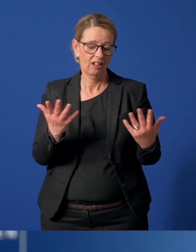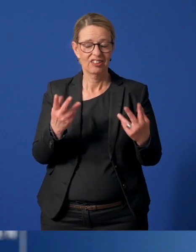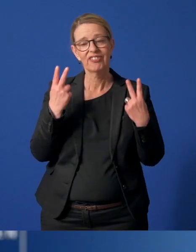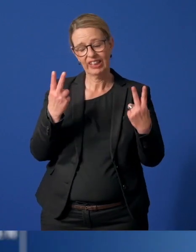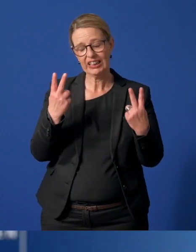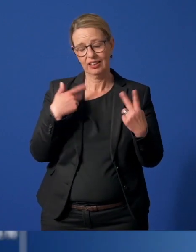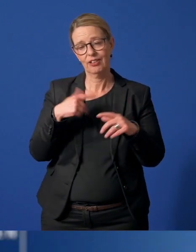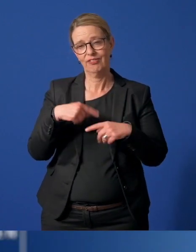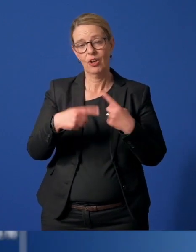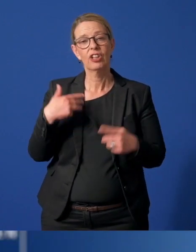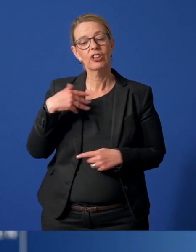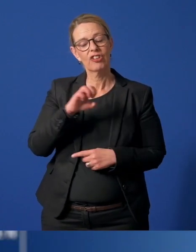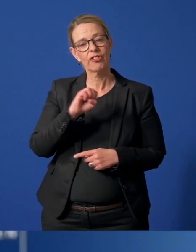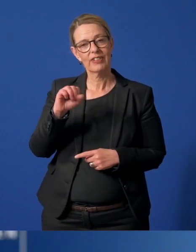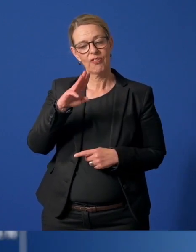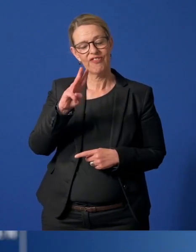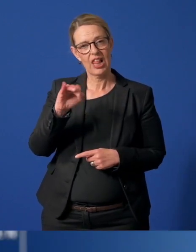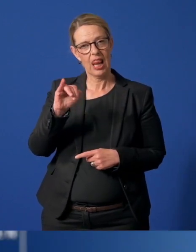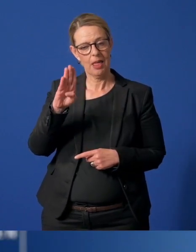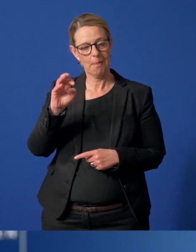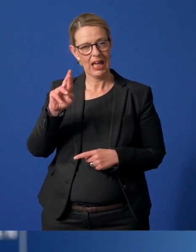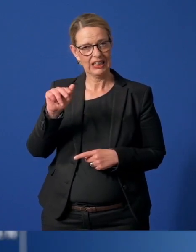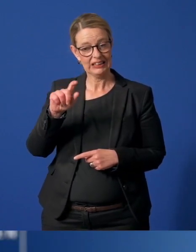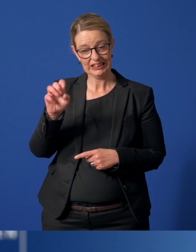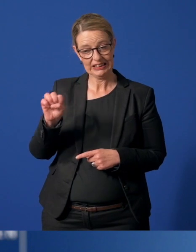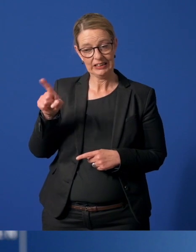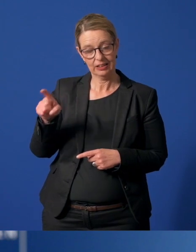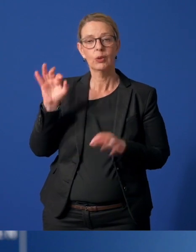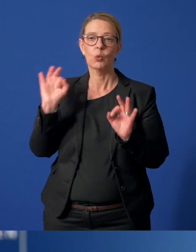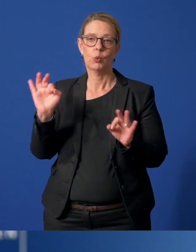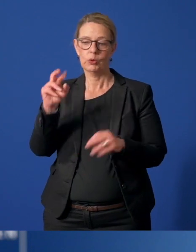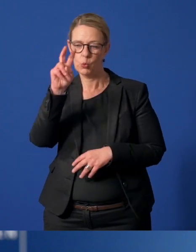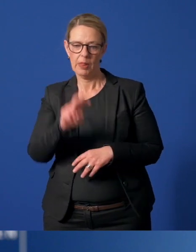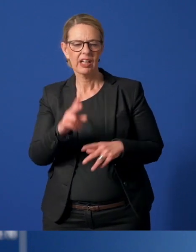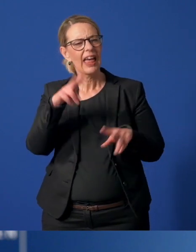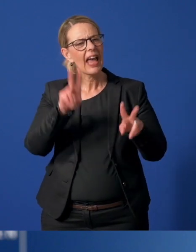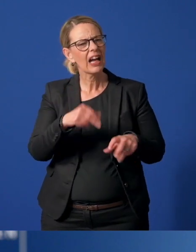Andrea Wilbertz von der StadtAgentur hat einen guten Überblick über ehrenamtliches Engagement